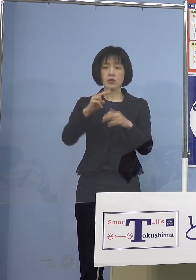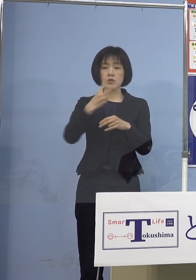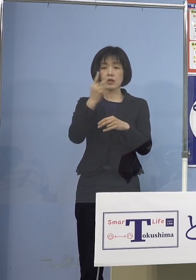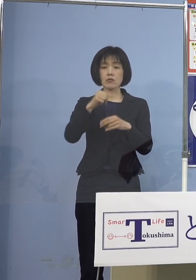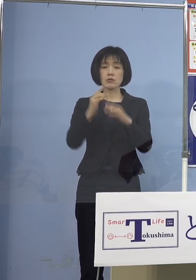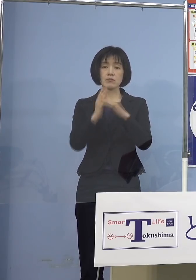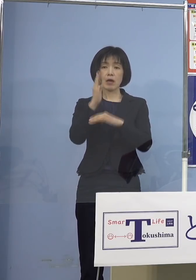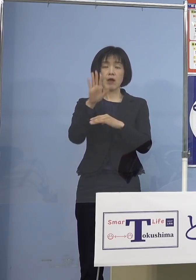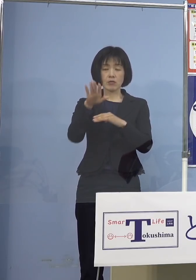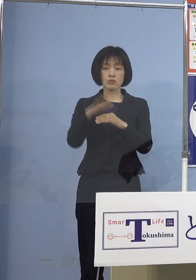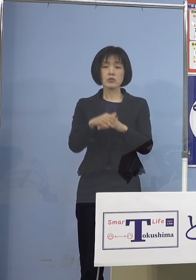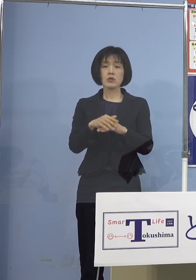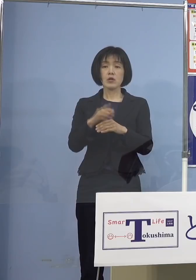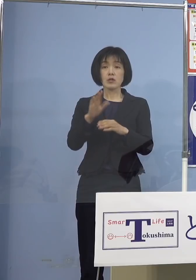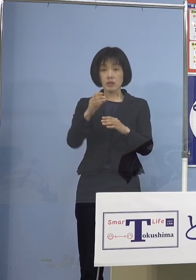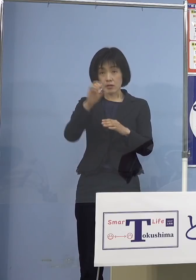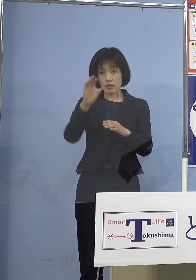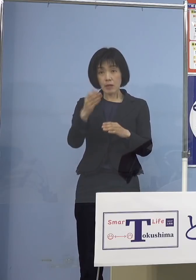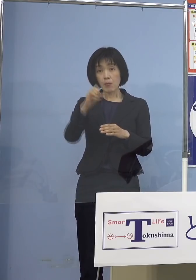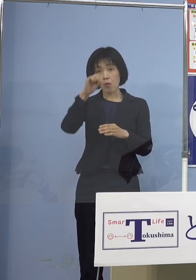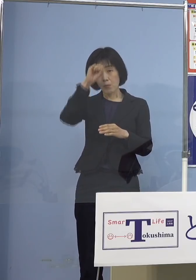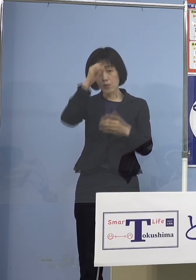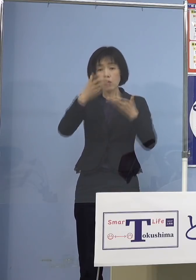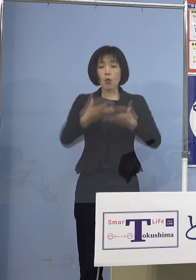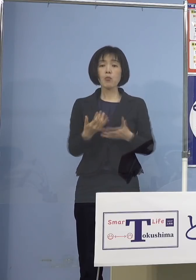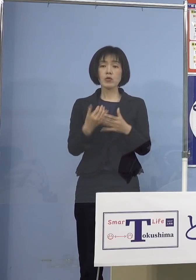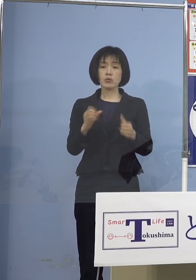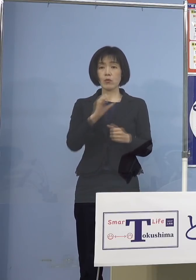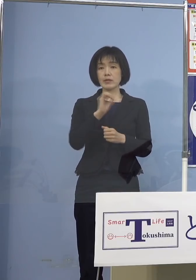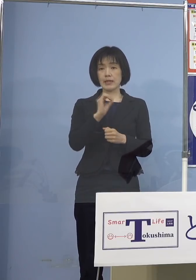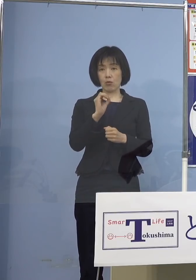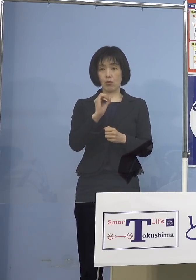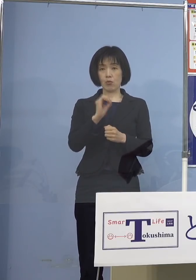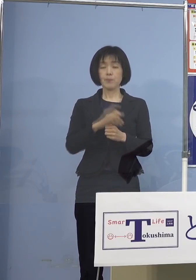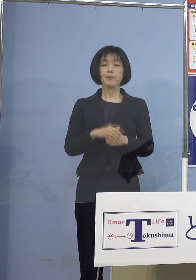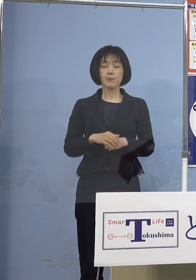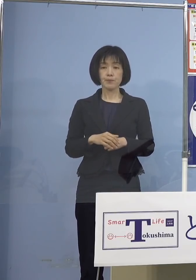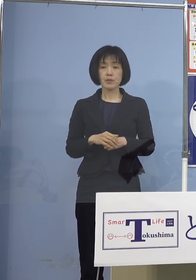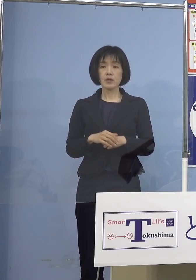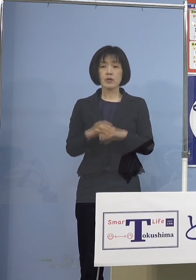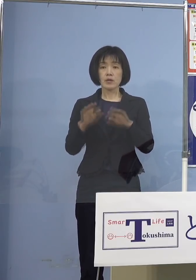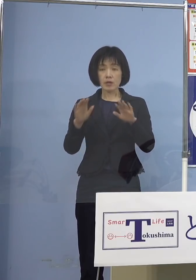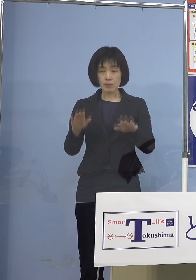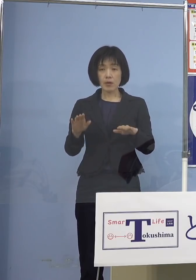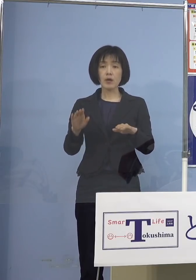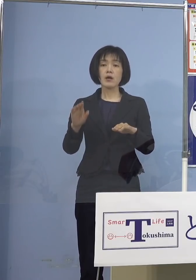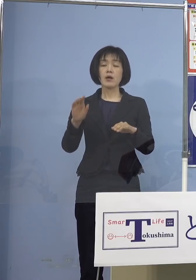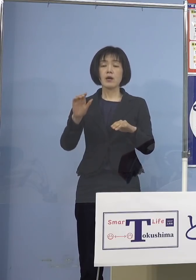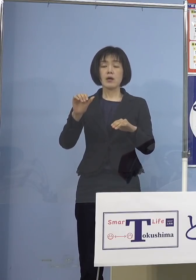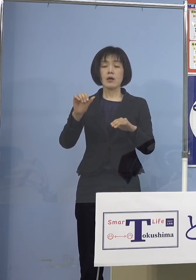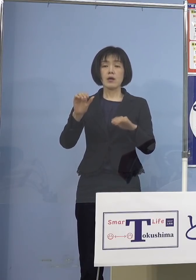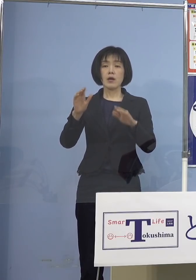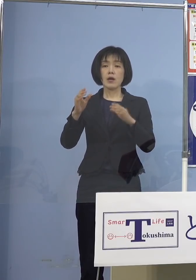今4日連続で実は「感染警戒」の 「レベル2」の「前期」